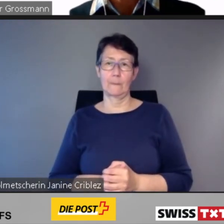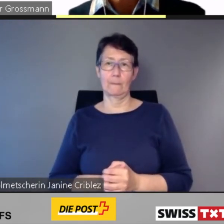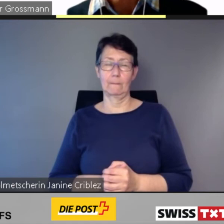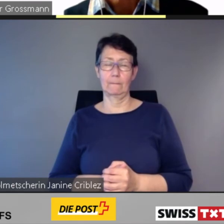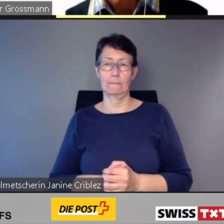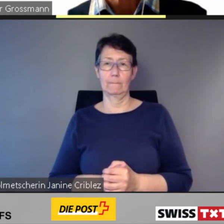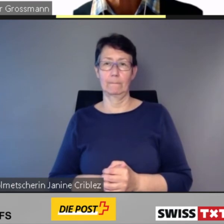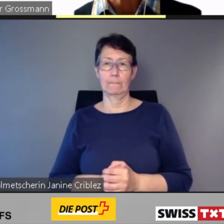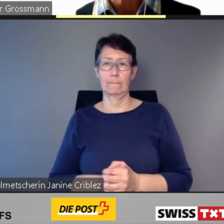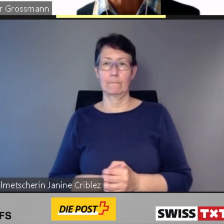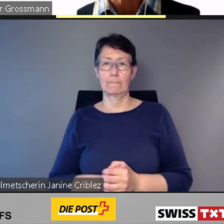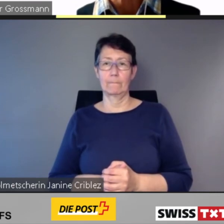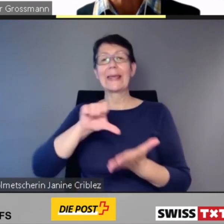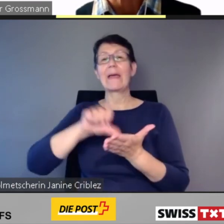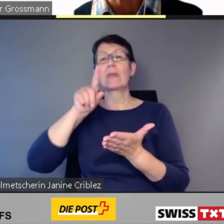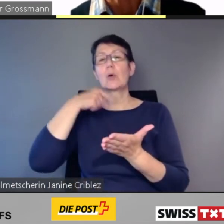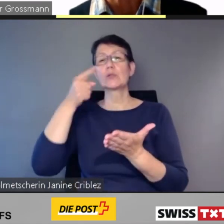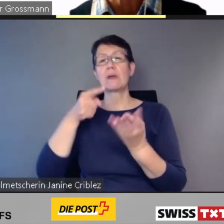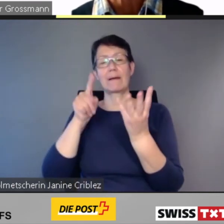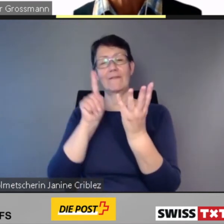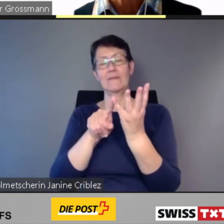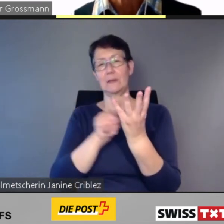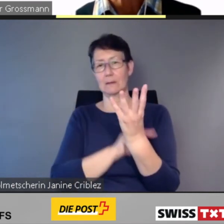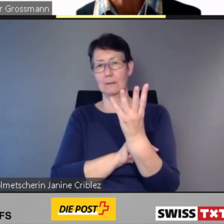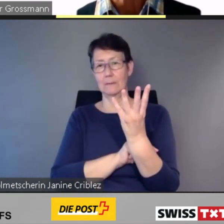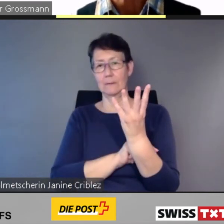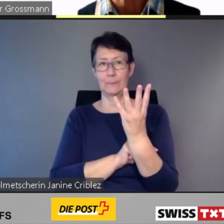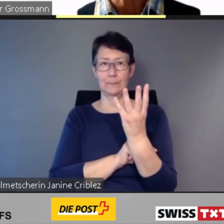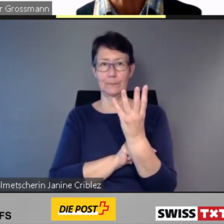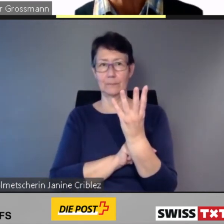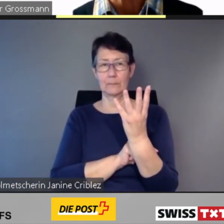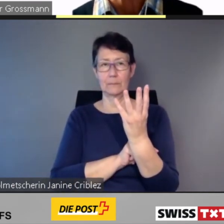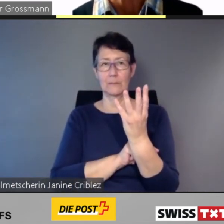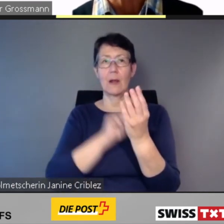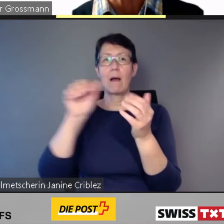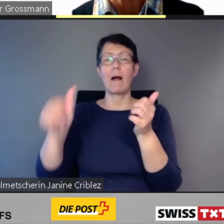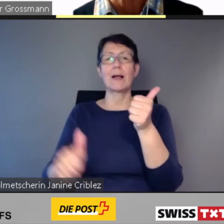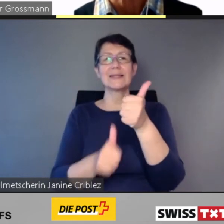Mit assistierter Mobilität in die barrierefreie Zukunft.